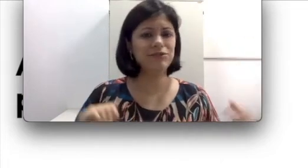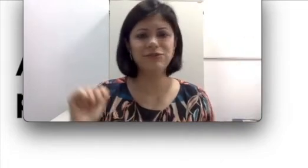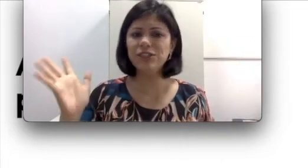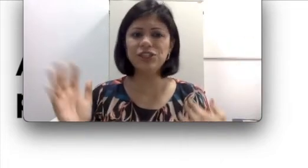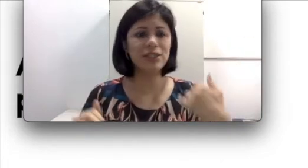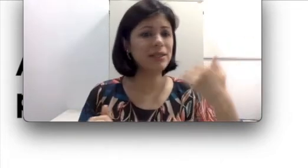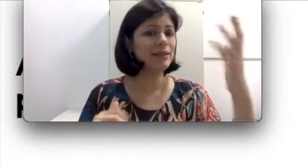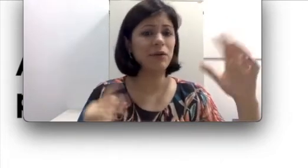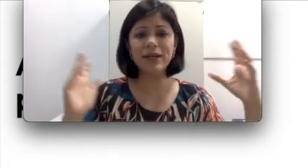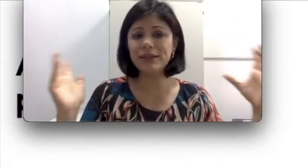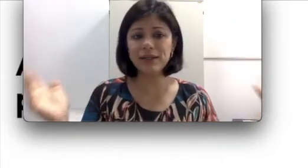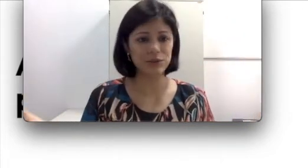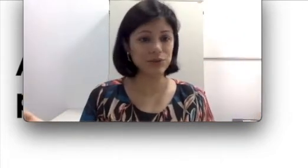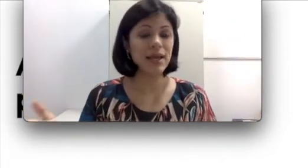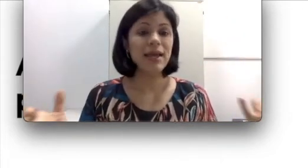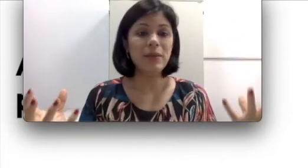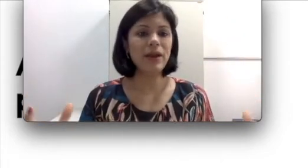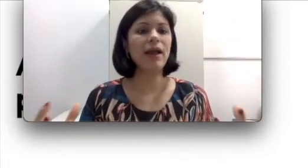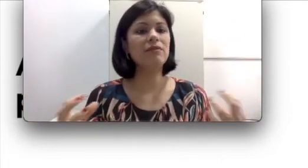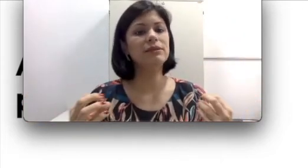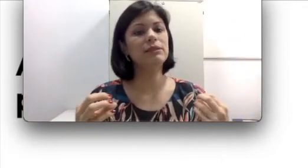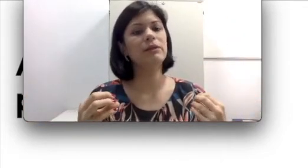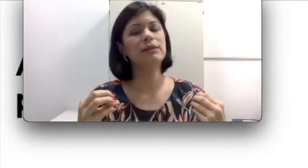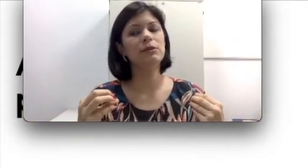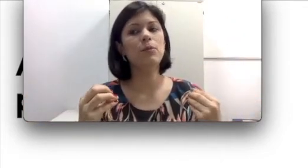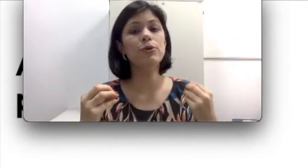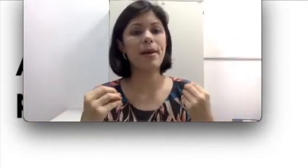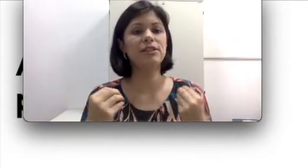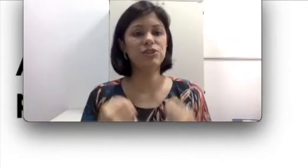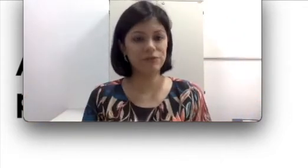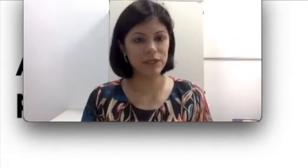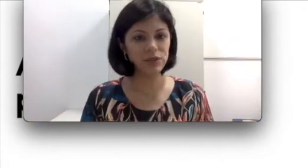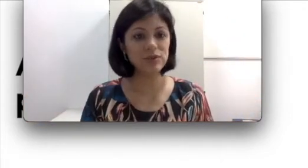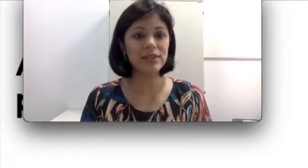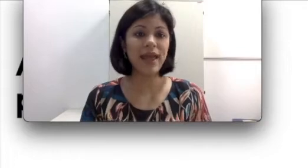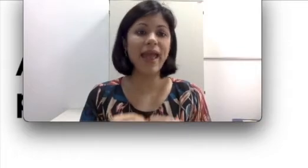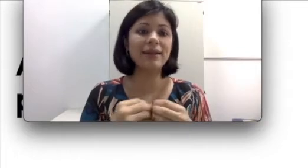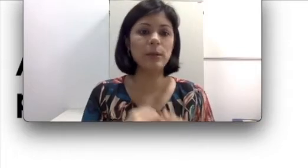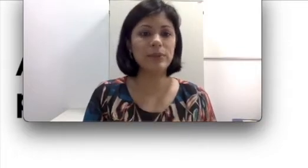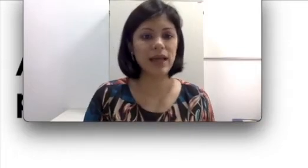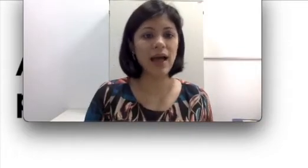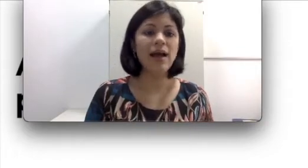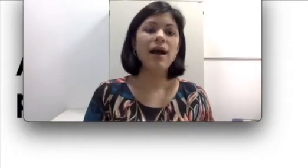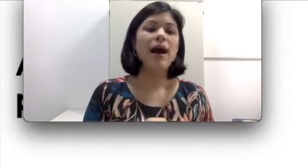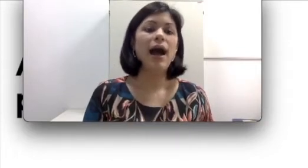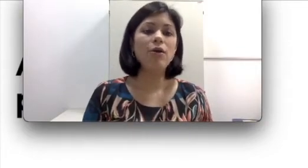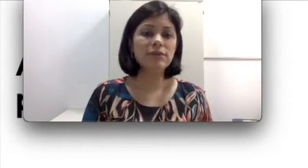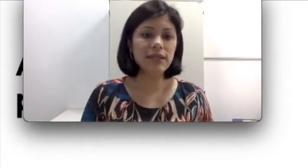20, 30, 40 anos e para ela vai ser uma questão muito mais difícil se readaptar a ausência